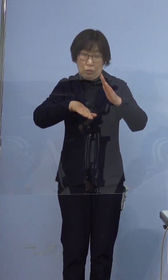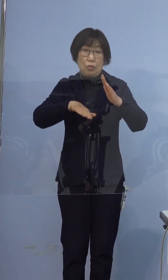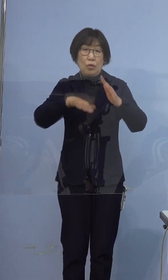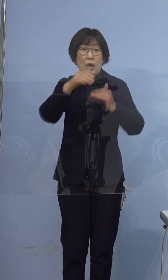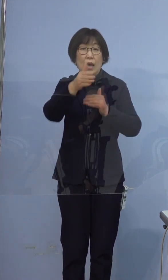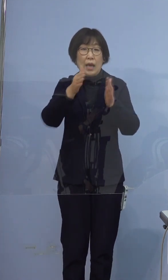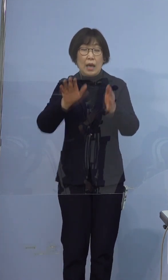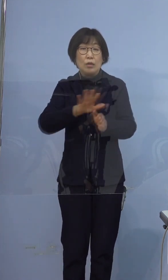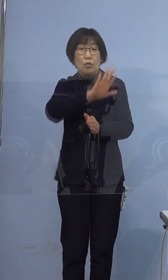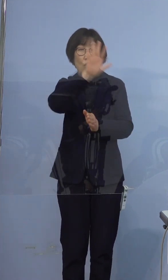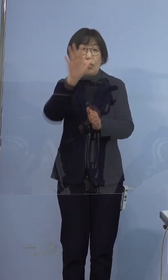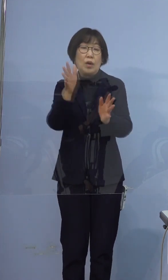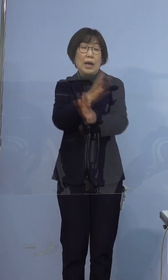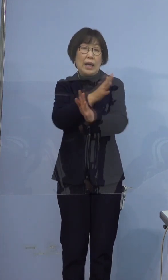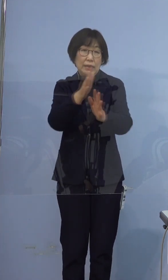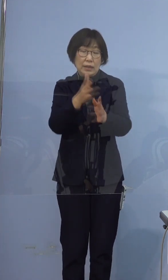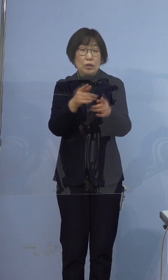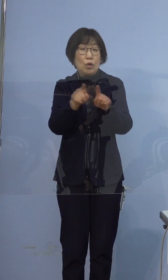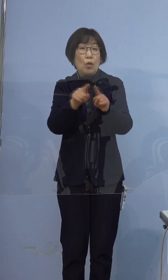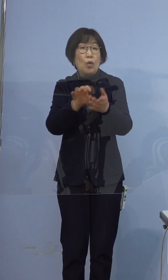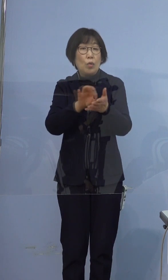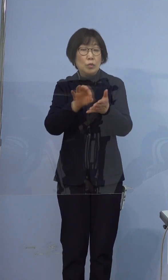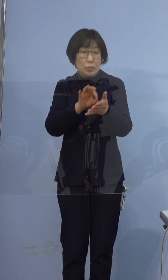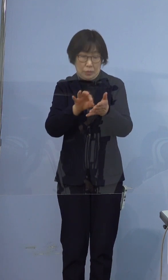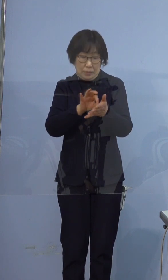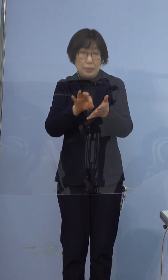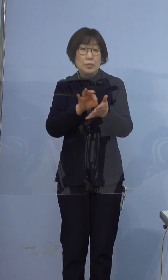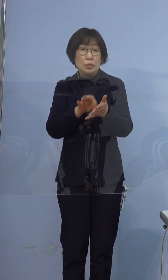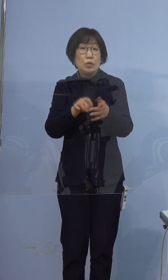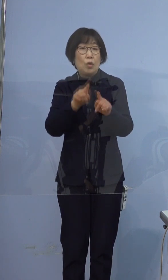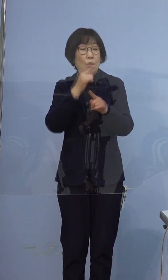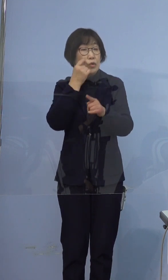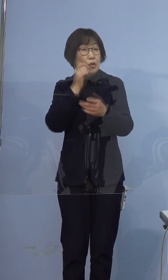共用部分の消毒など、決して気を緩めることなく